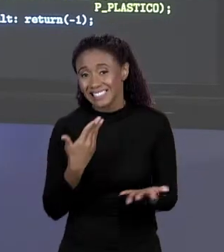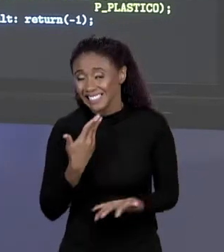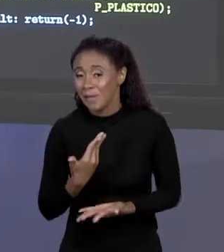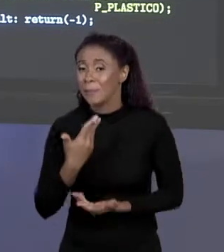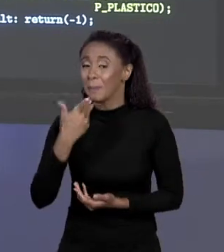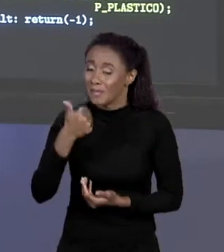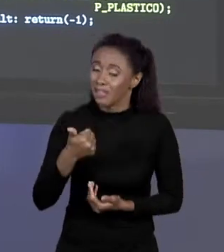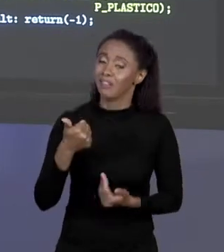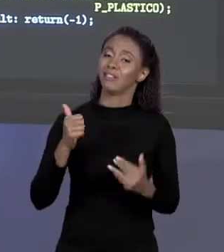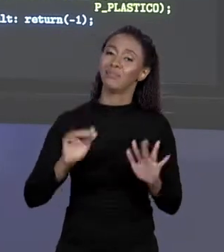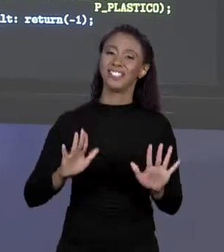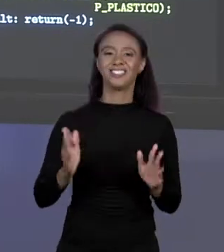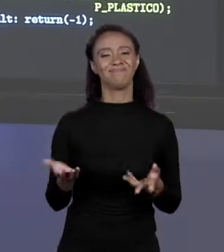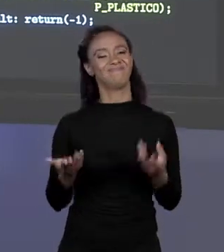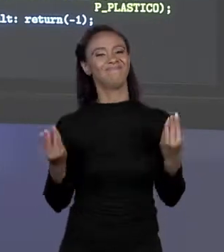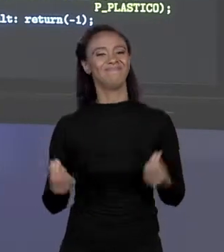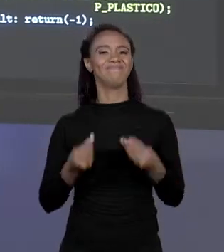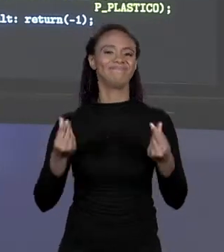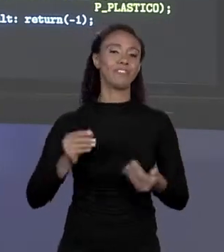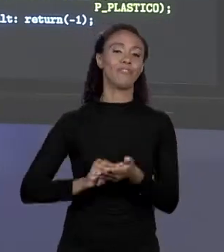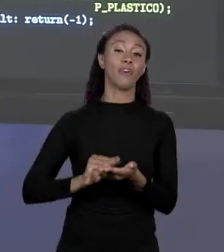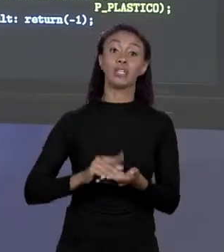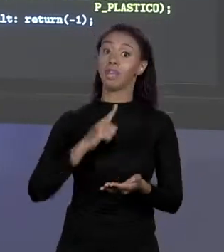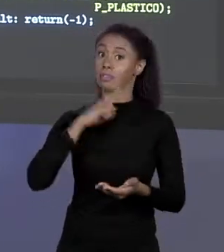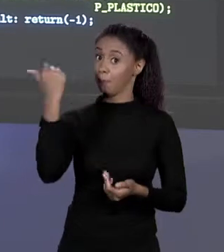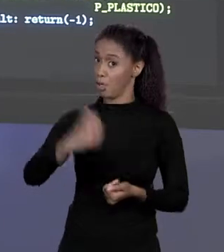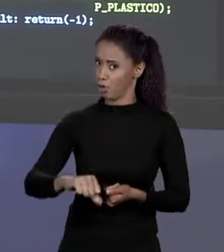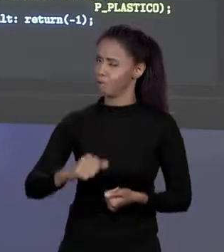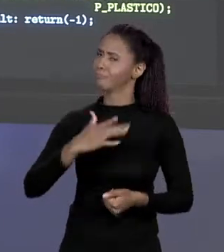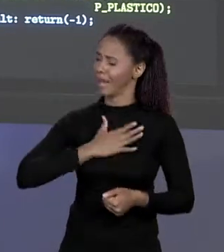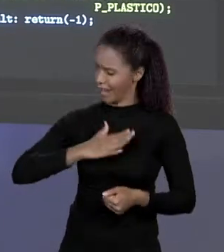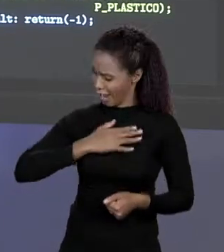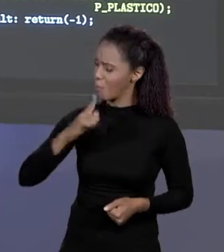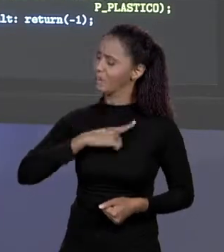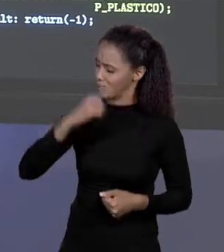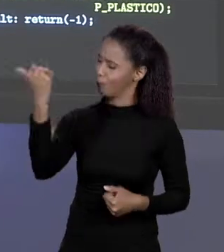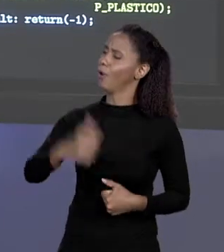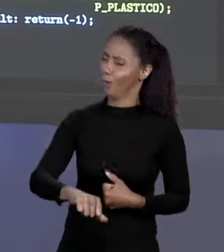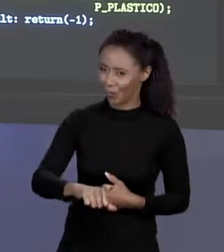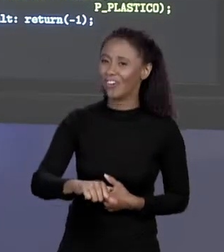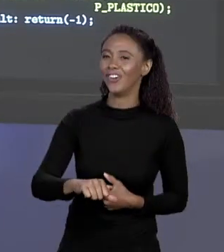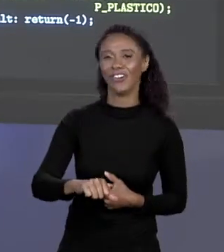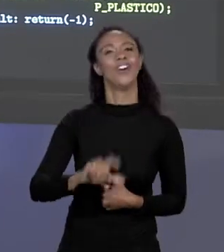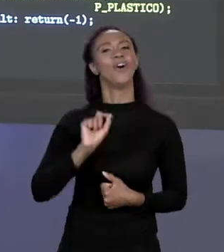CHEIRA UMA COISA LEGAL, MAS PIOR, CALMA QUE PIORA! SEMPRE TEM COMO PIORAR. COMO É QUE CALCULA O PREÇO MÉDIO DESSES